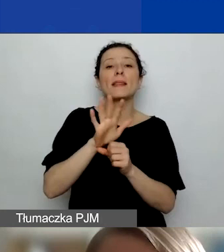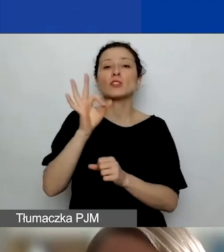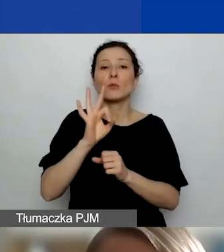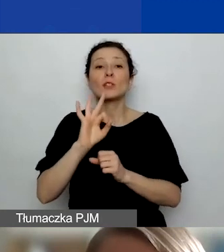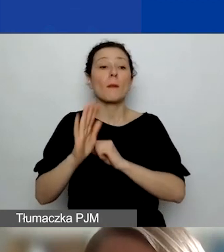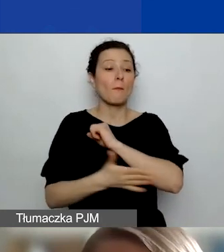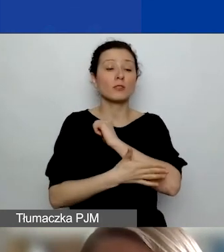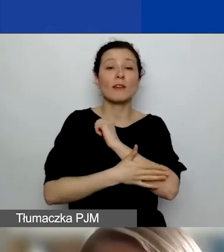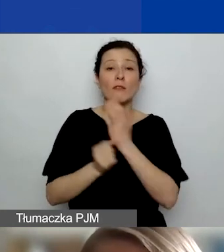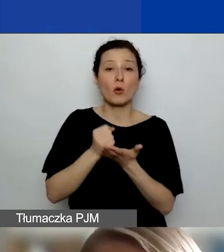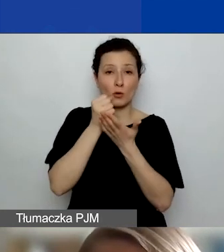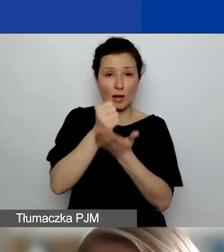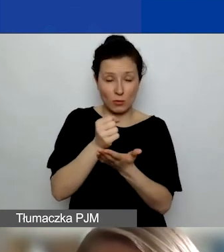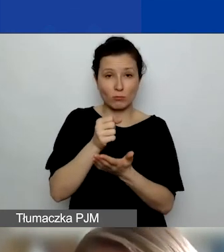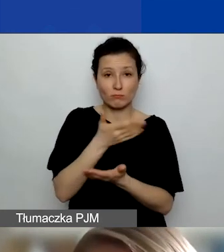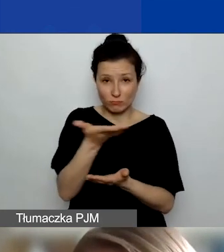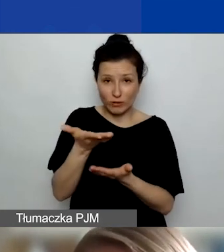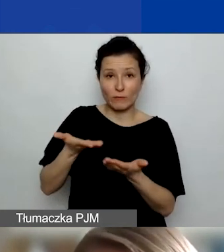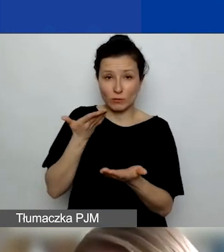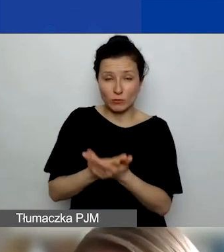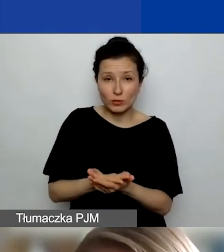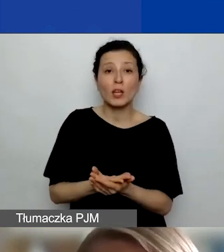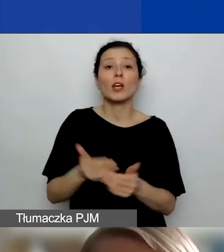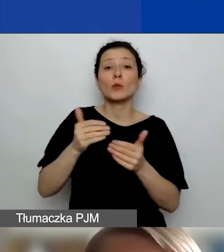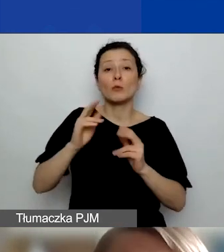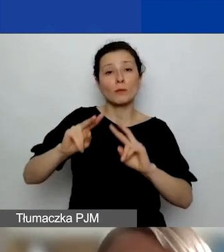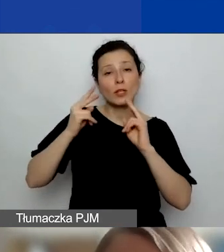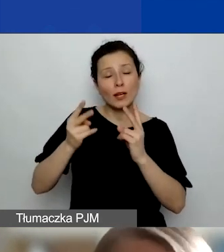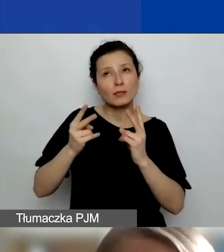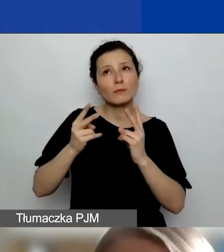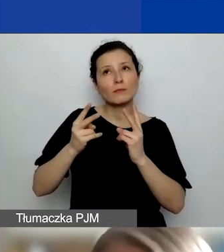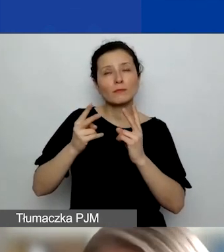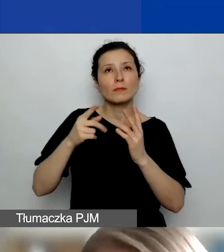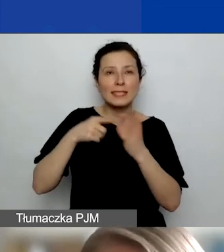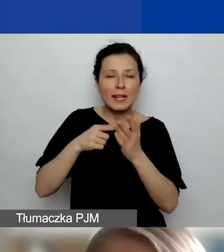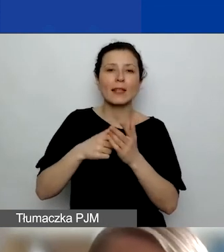które mogą być przeznaczone właśnie na współpracę dwustronną. Czyli działania prowadzone z partnerem,